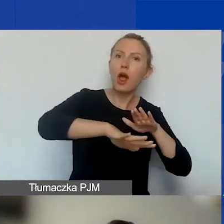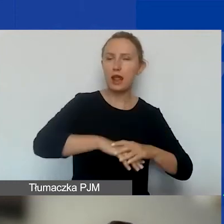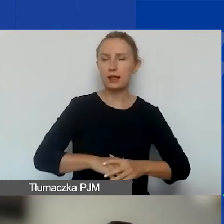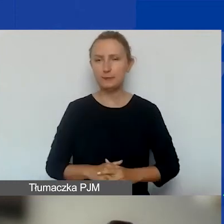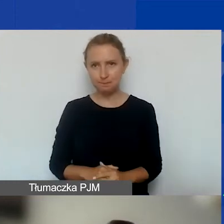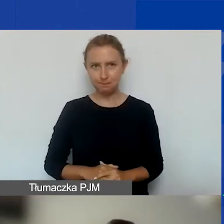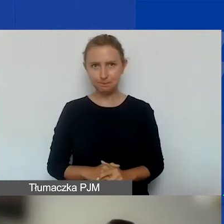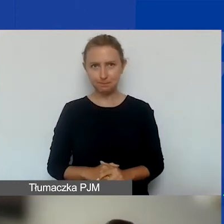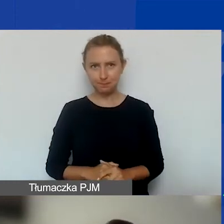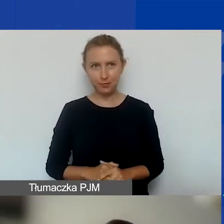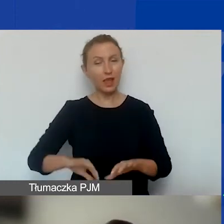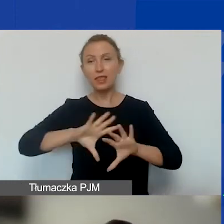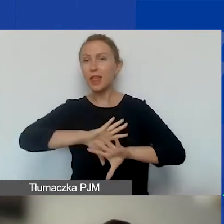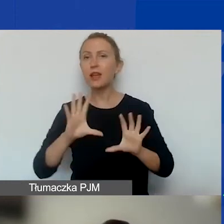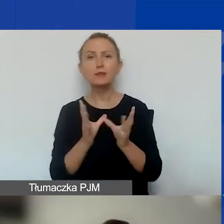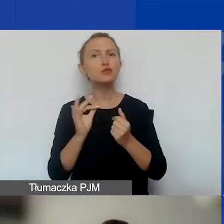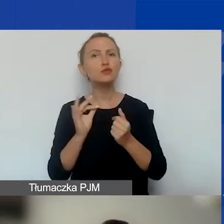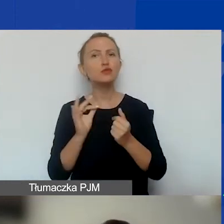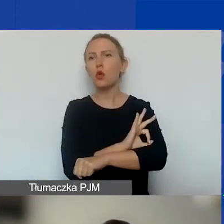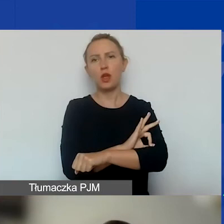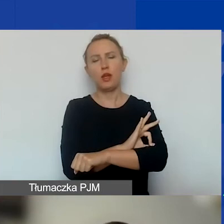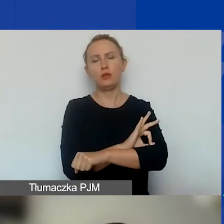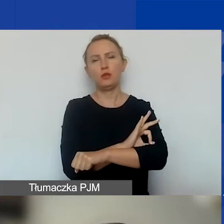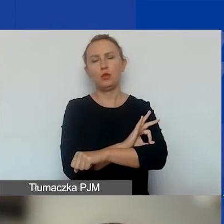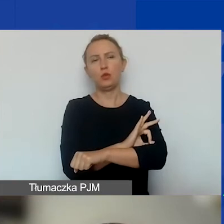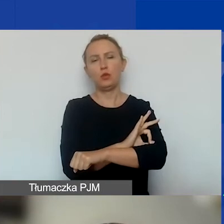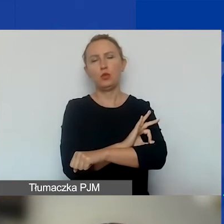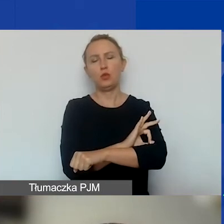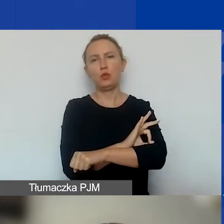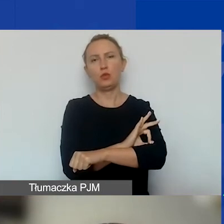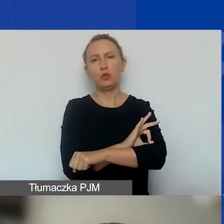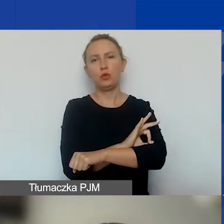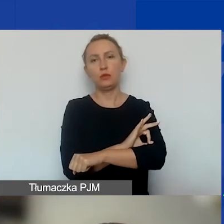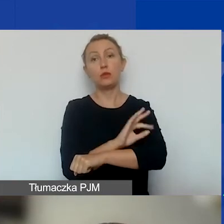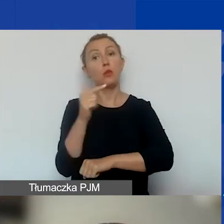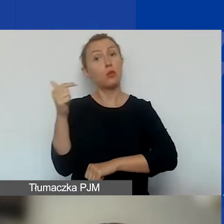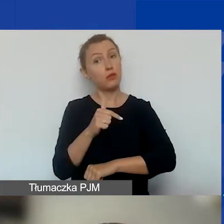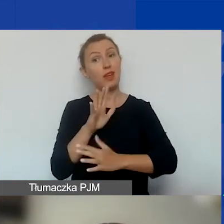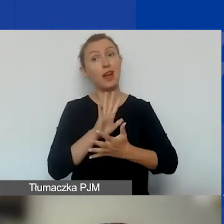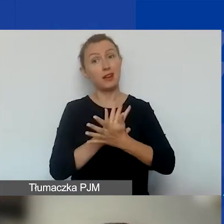I wszystkie te projekty oprócz tego, że powinny mieć charakter interwencyjny,